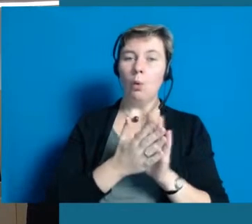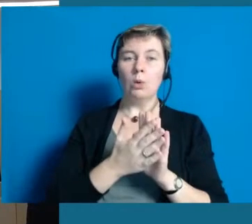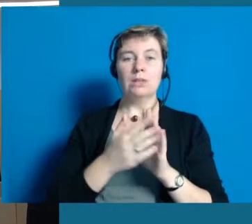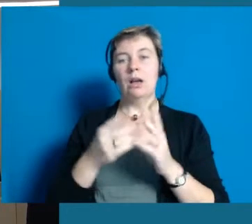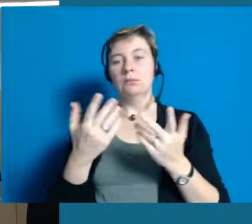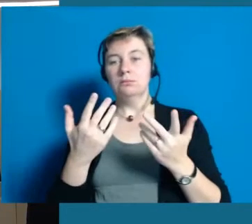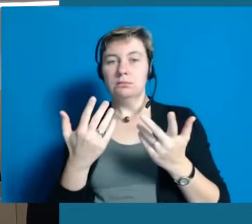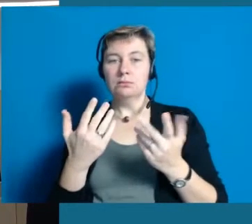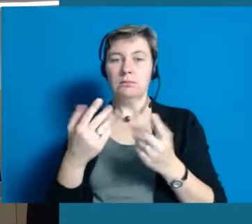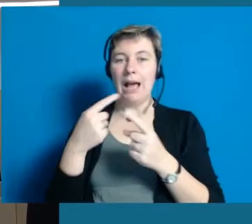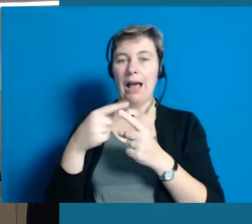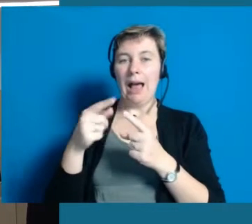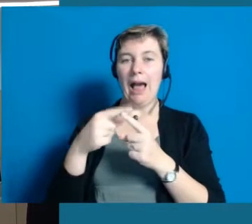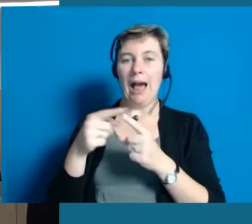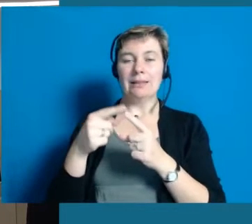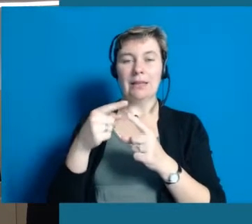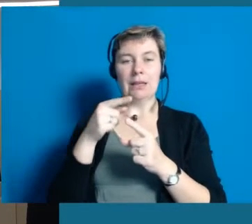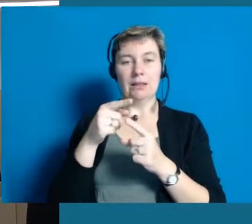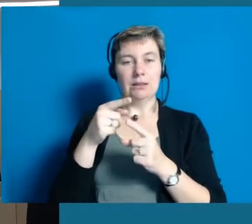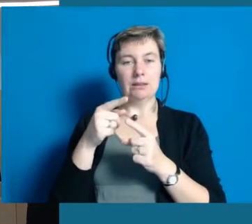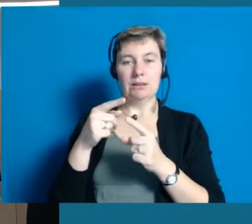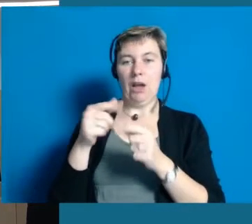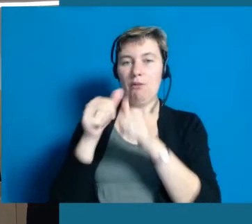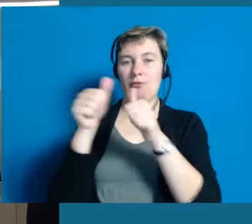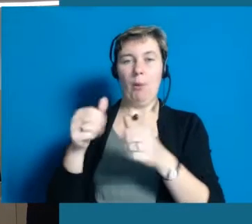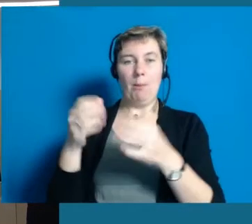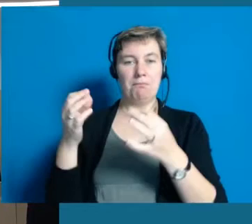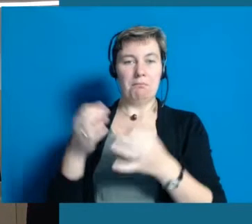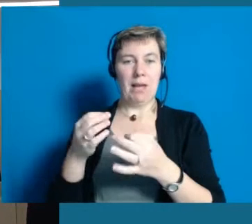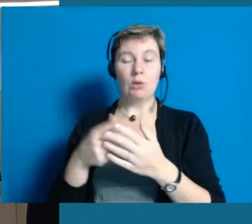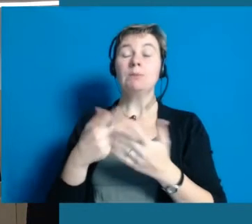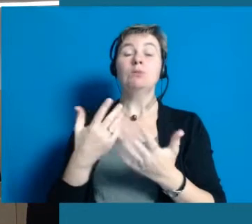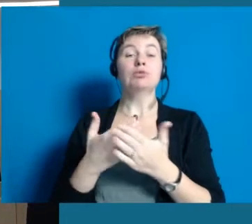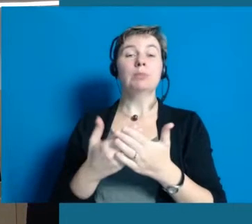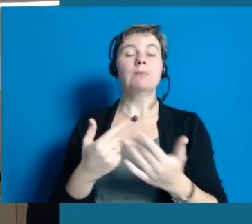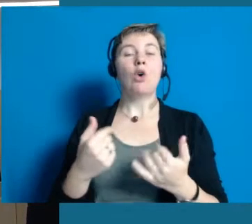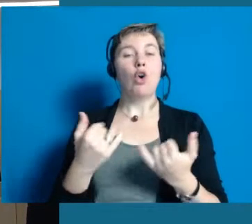die nochmal eine ganz andere Form hat und eine ganz andere Art der Darstellung.